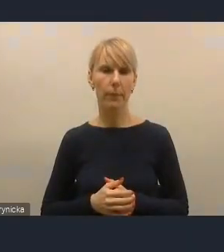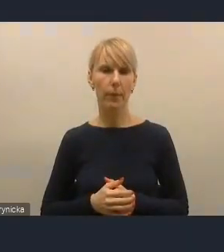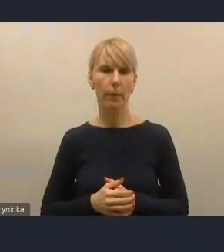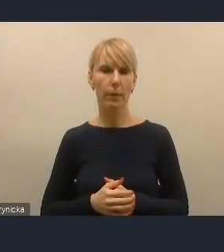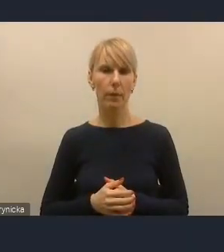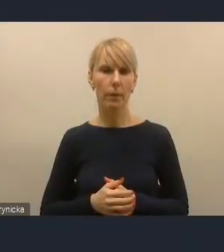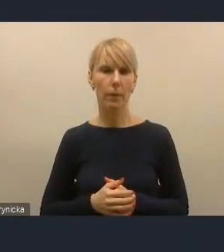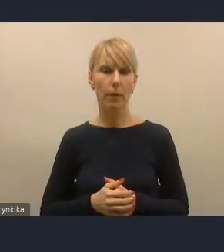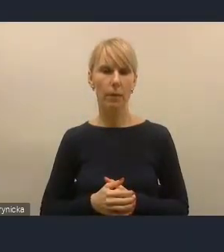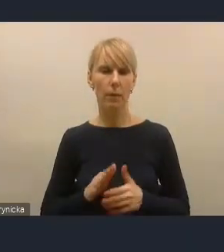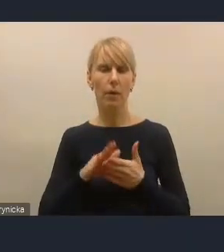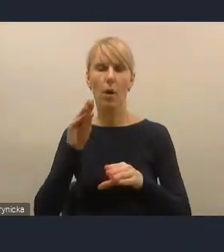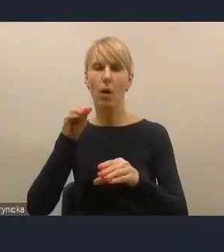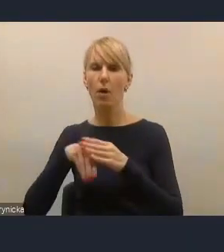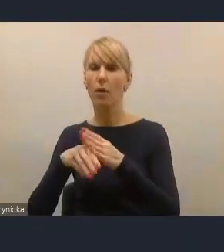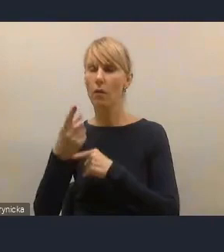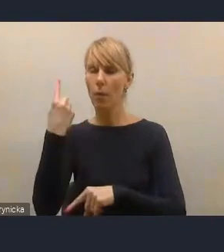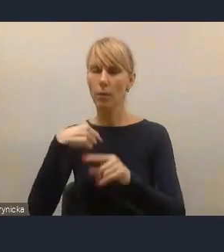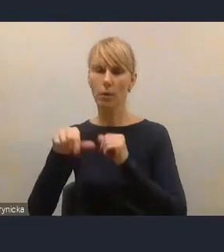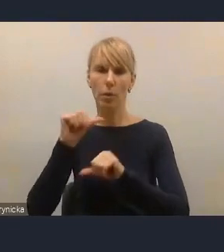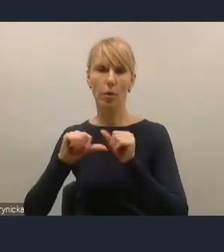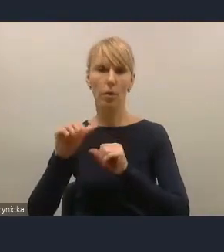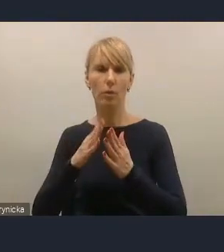pod koniec ubiegłego roku ustawą o elektromobilności.